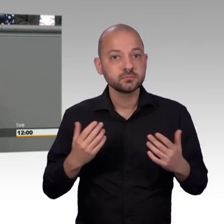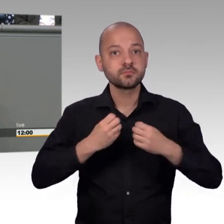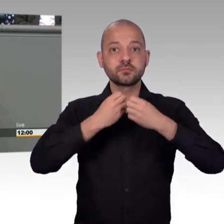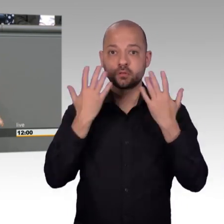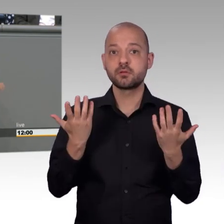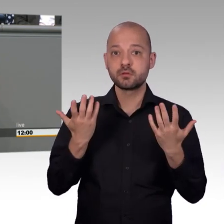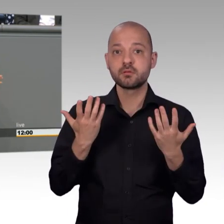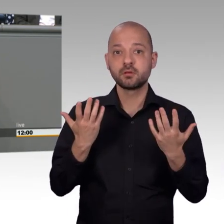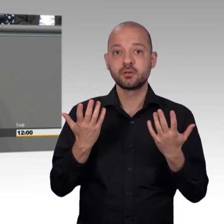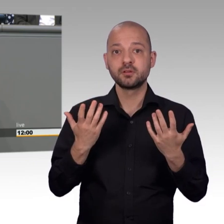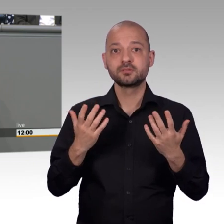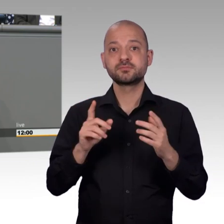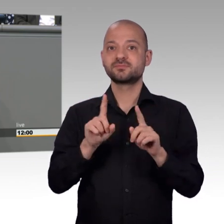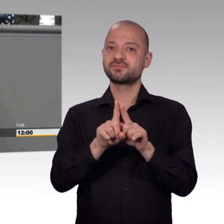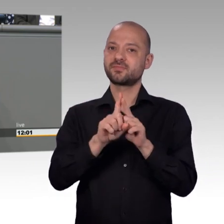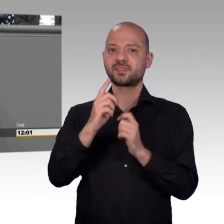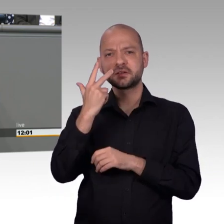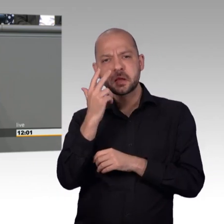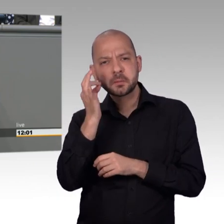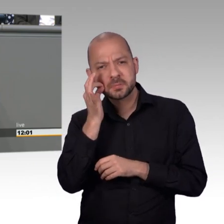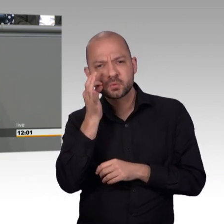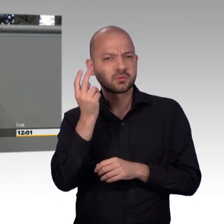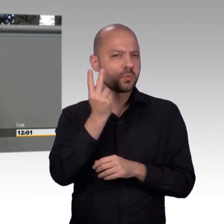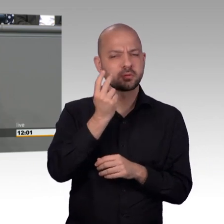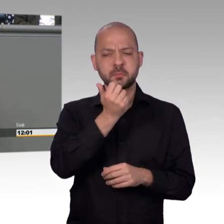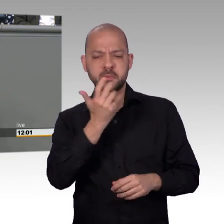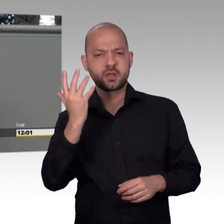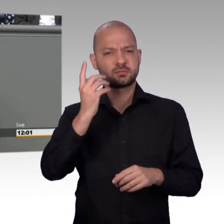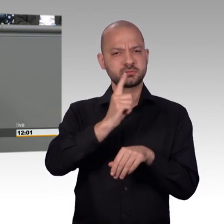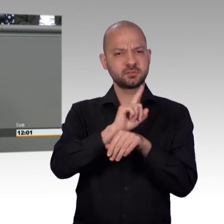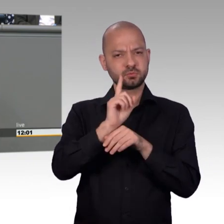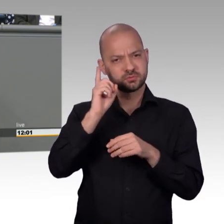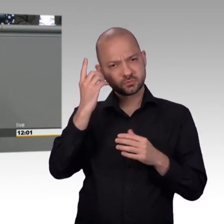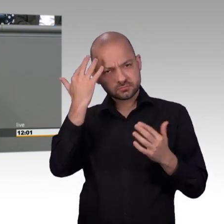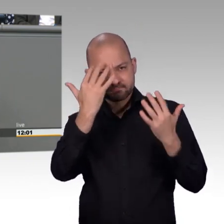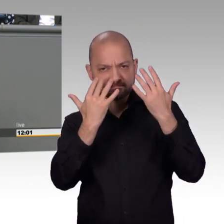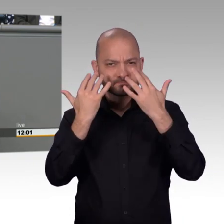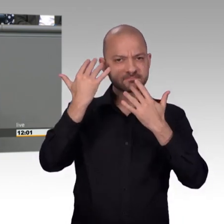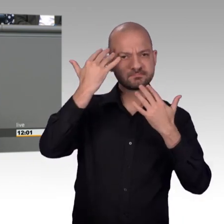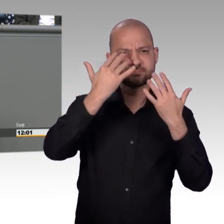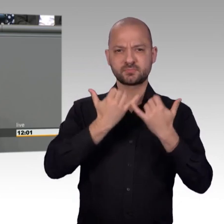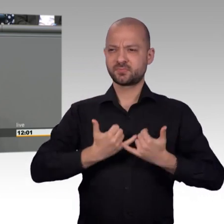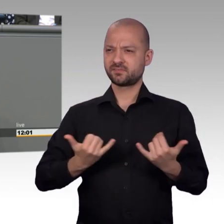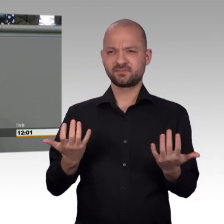ersten Blick überraschen. Diejenigen die im Petitionsausschuss mit arbeiten glaube ich eher weniger war. Er hat geschrieben, der Bundestag bräuchte